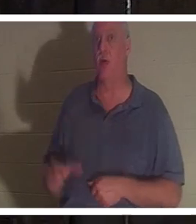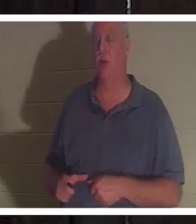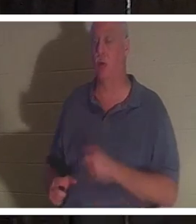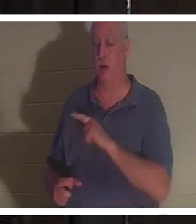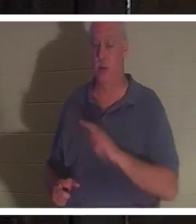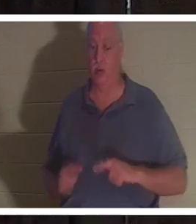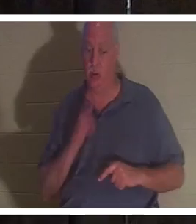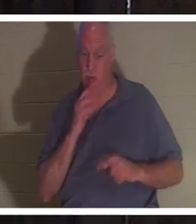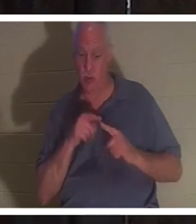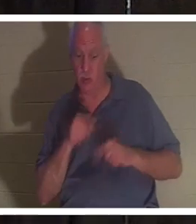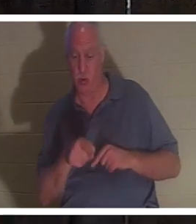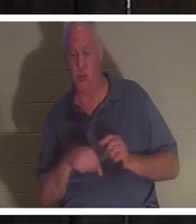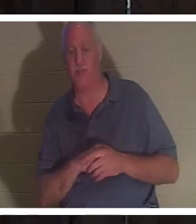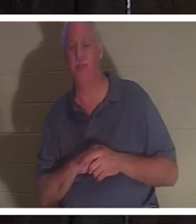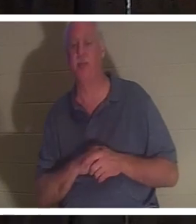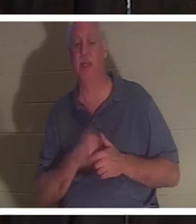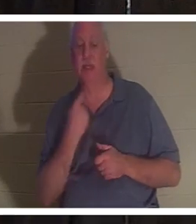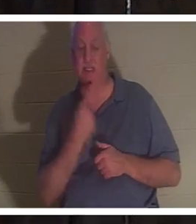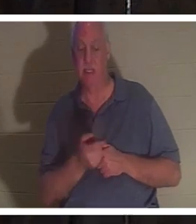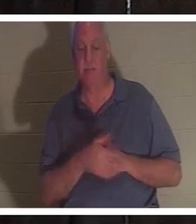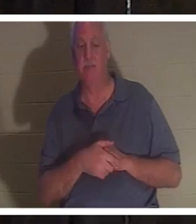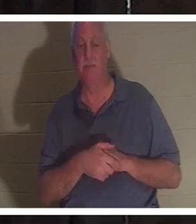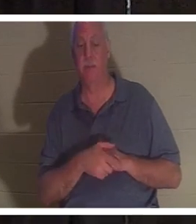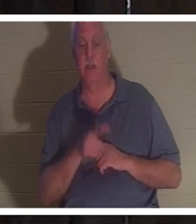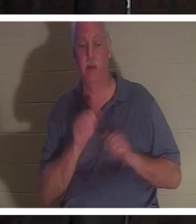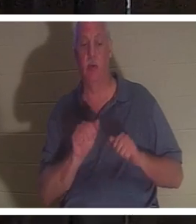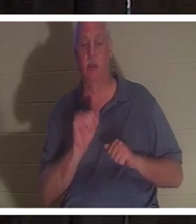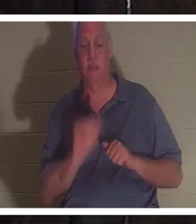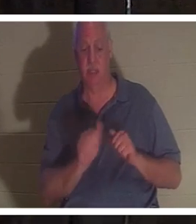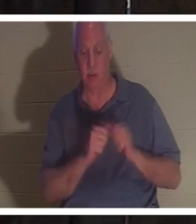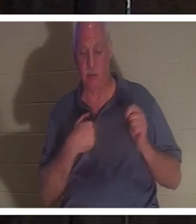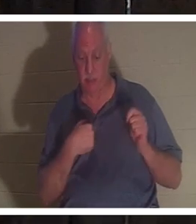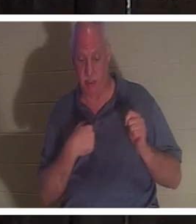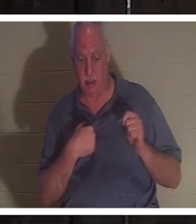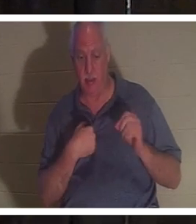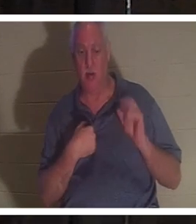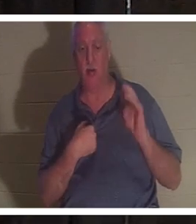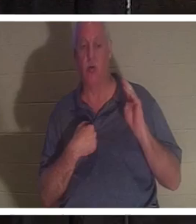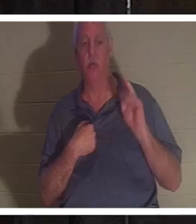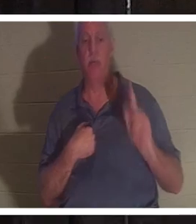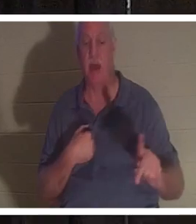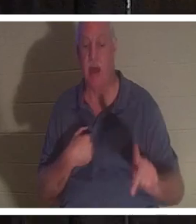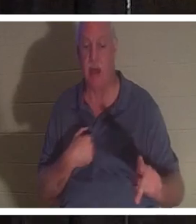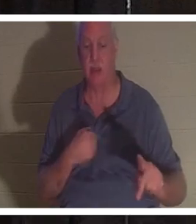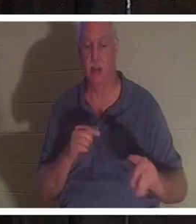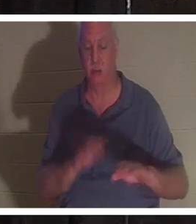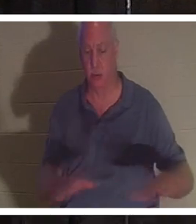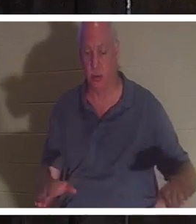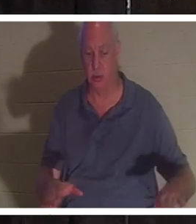彼女に話しかけて、あなたは私と一緒にいてもよい、そうでなければ子供たちのところに戻ってもよい、と言われました。彼女には4人の